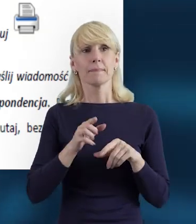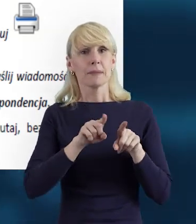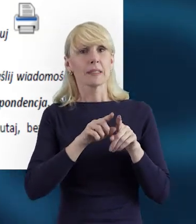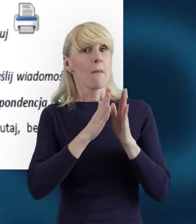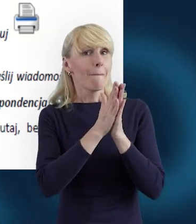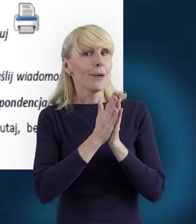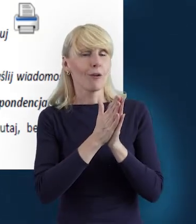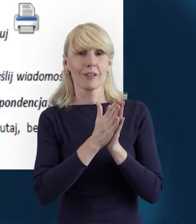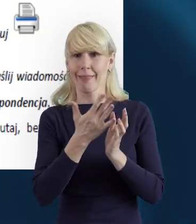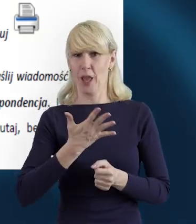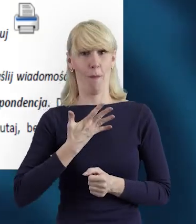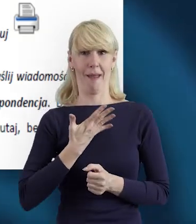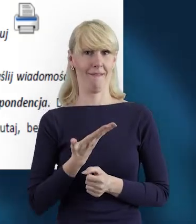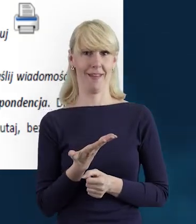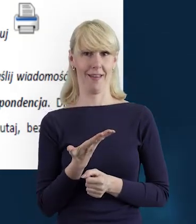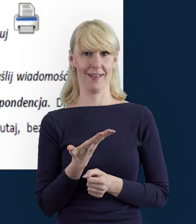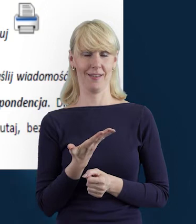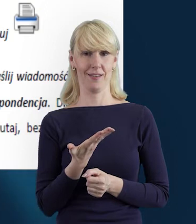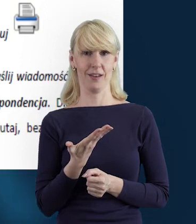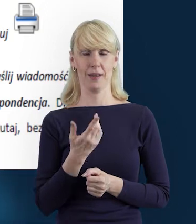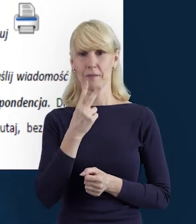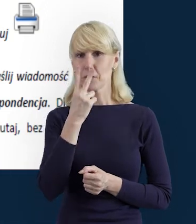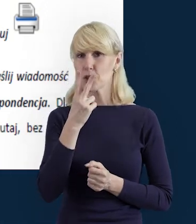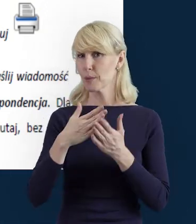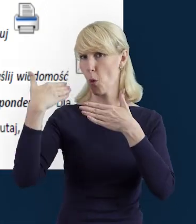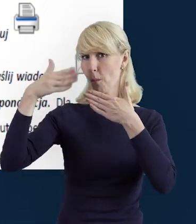bo jeżeli tak, jak właśnie na tym slajdzie widzimy,